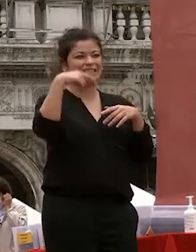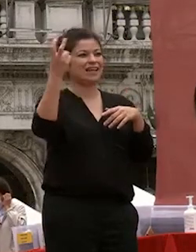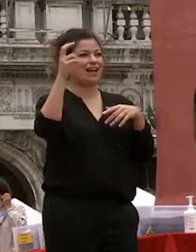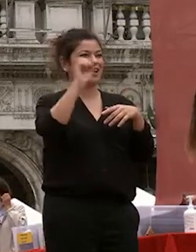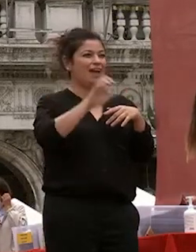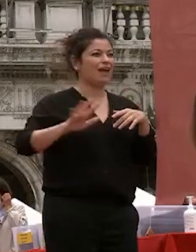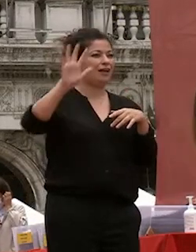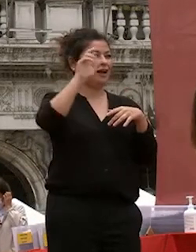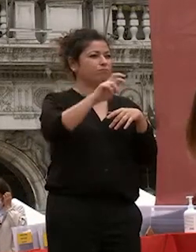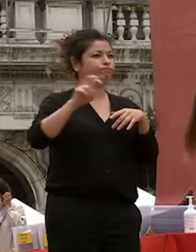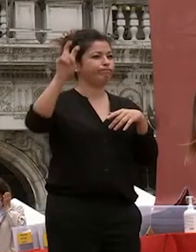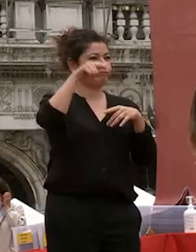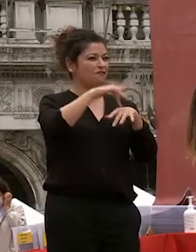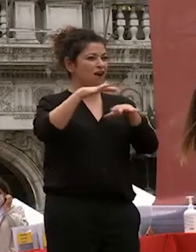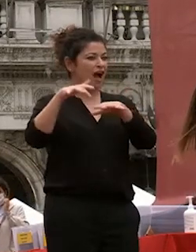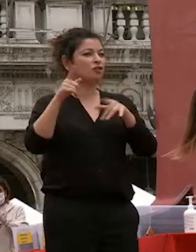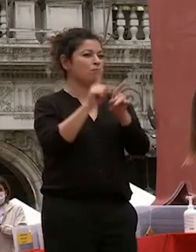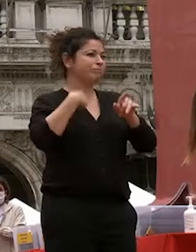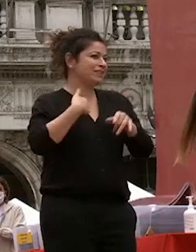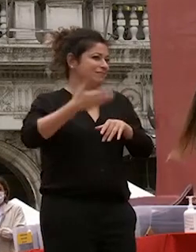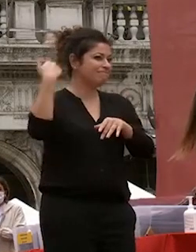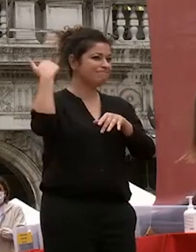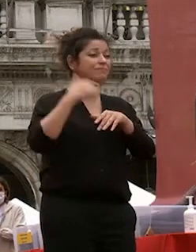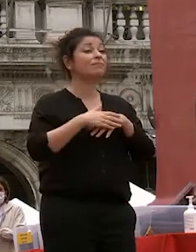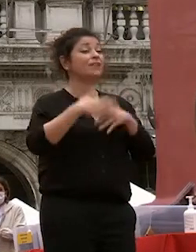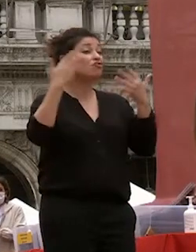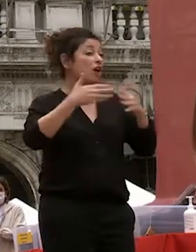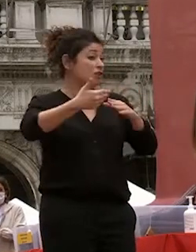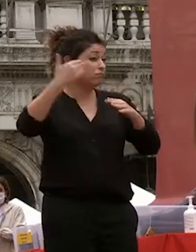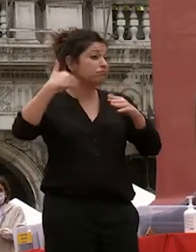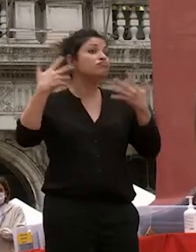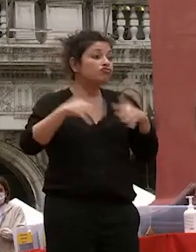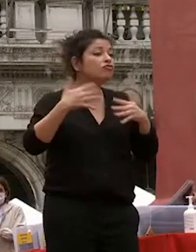internazionalizzazione e già allora la nostra università offriva opportunità di